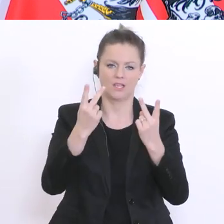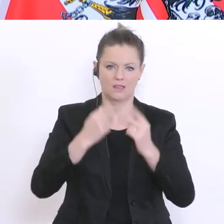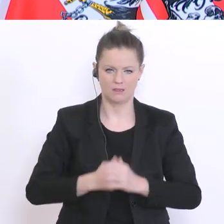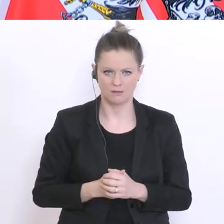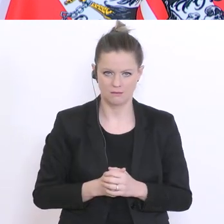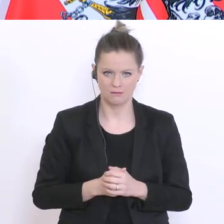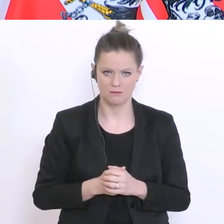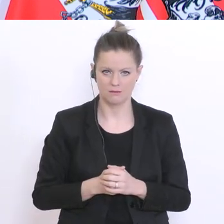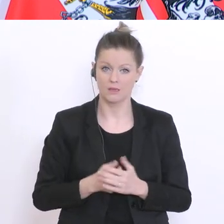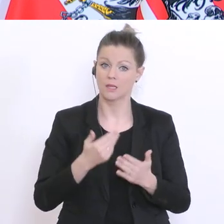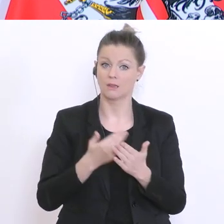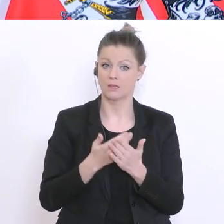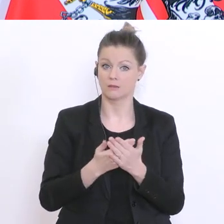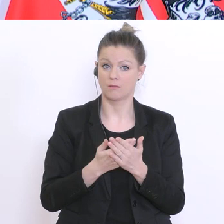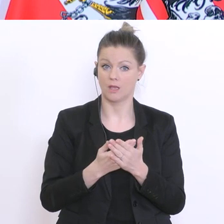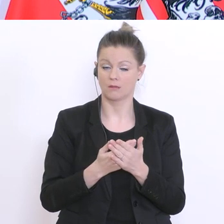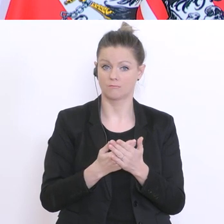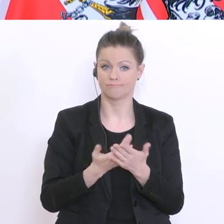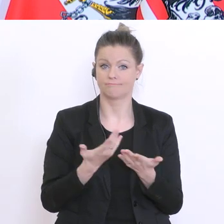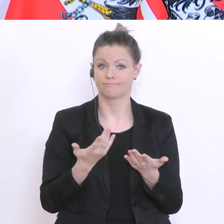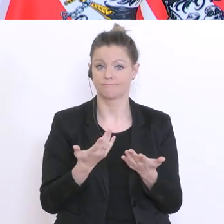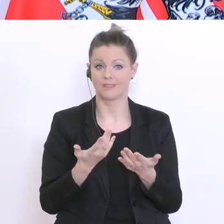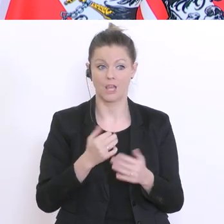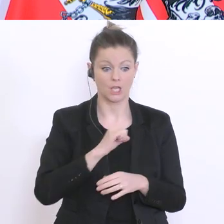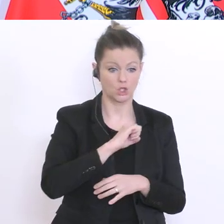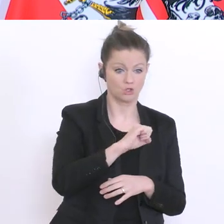ob es zu unterschiedlichen Erträgen der zwei Geschwindigkeiten kommt - ist hier nicht wichtig. Danke. Nächste Frage, Oe24, bitte: